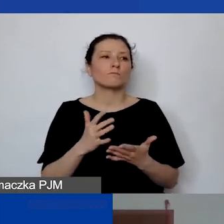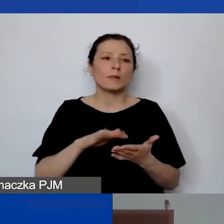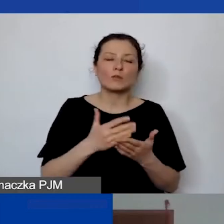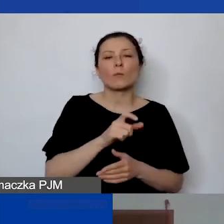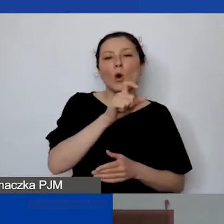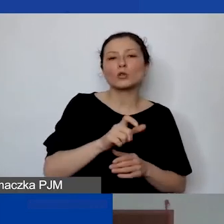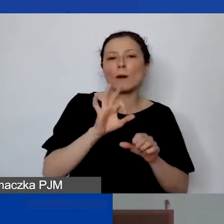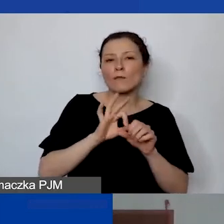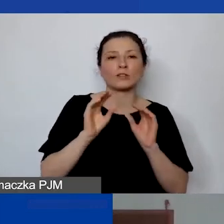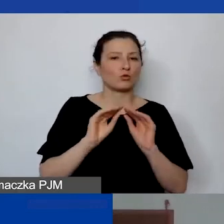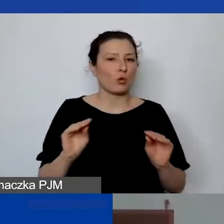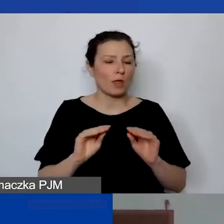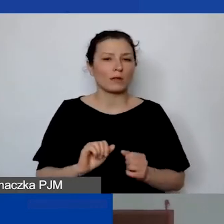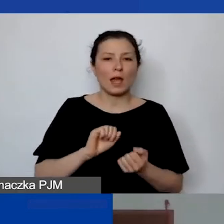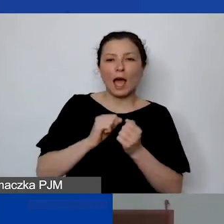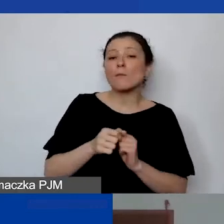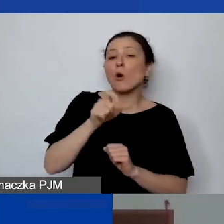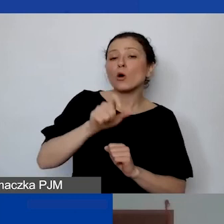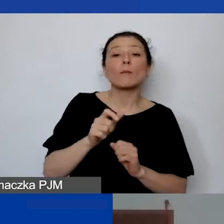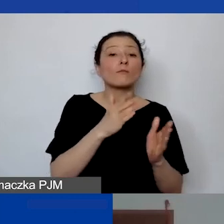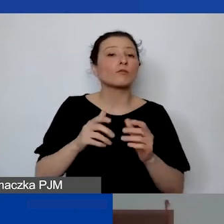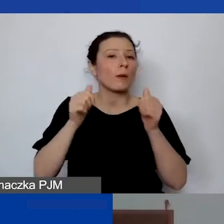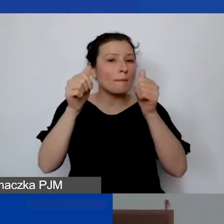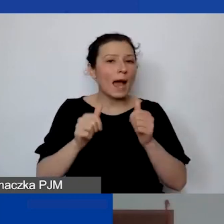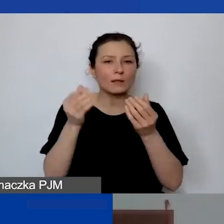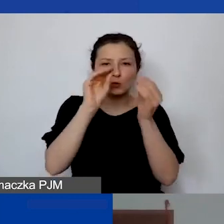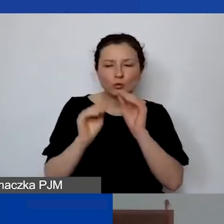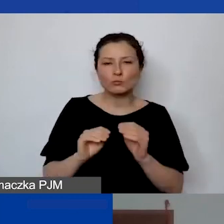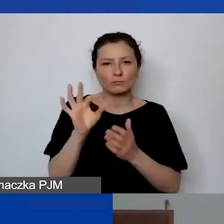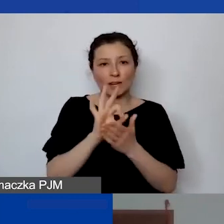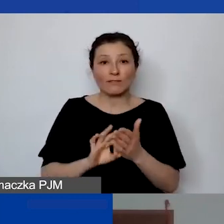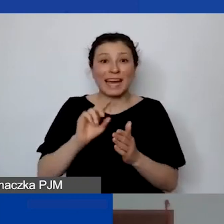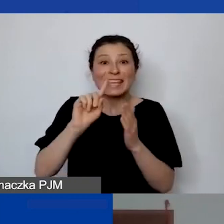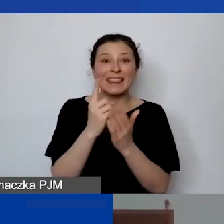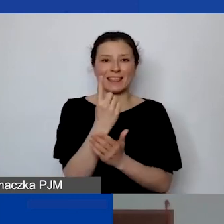albo przygotowująca grafikę, jakiś plakat jednorazowo, to to nie będzie koszt personelu.